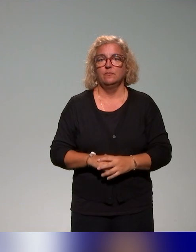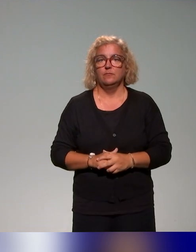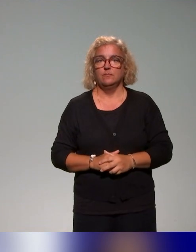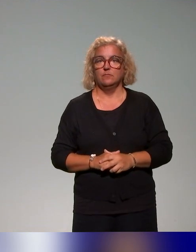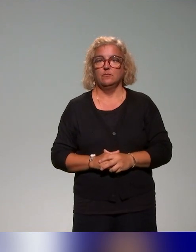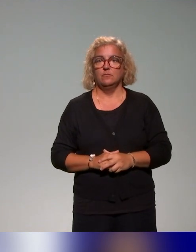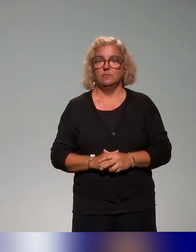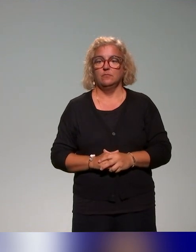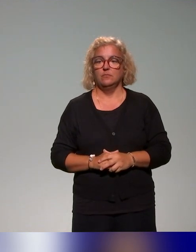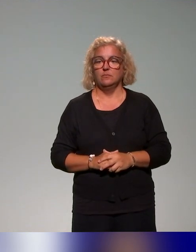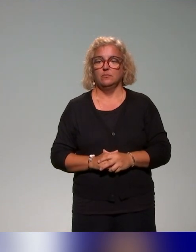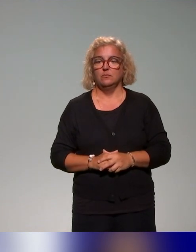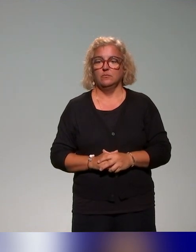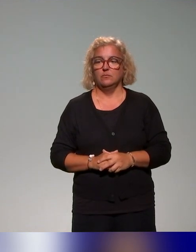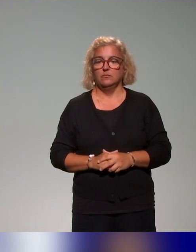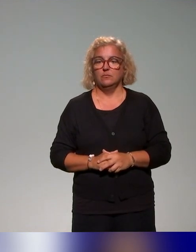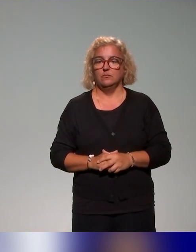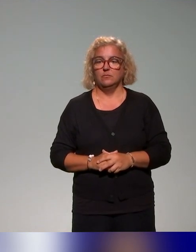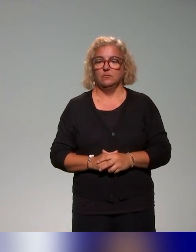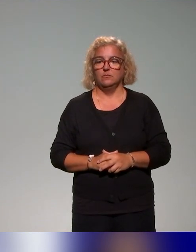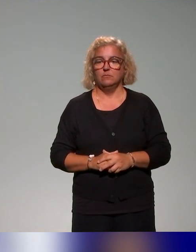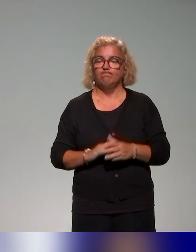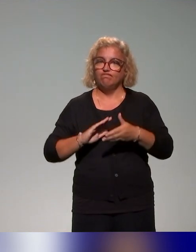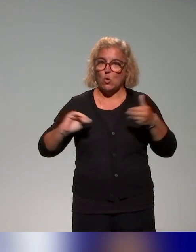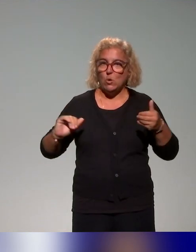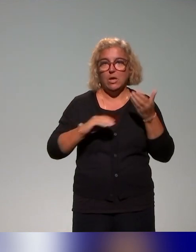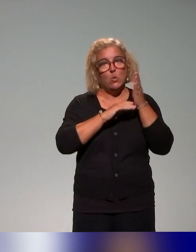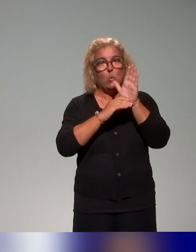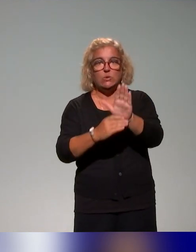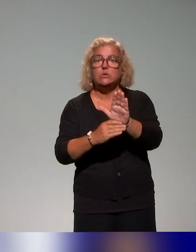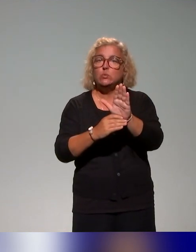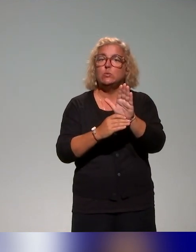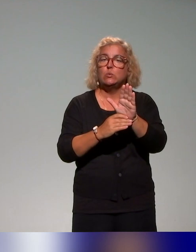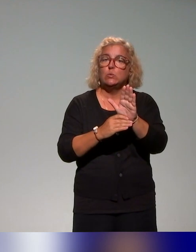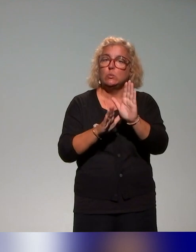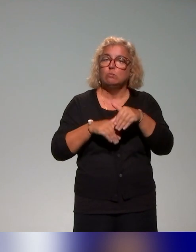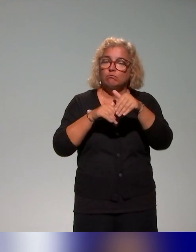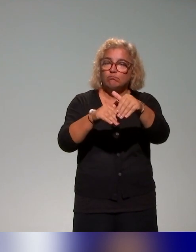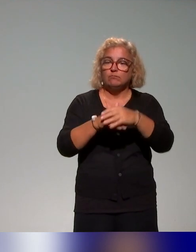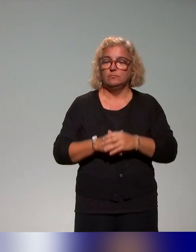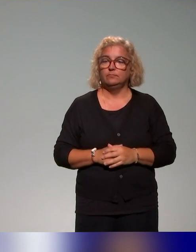Du coup, je poursuis la présentation avec la cartographie des formations